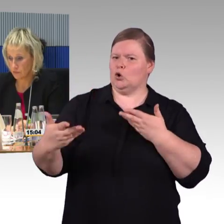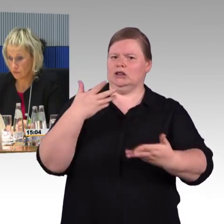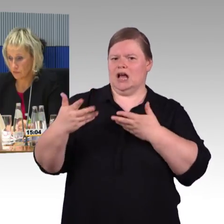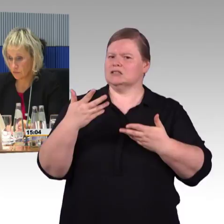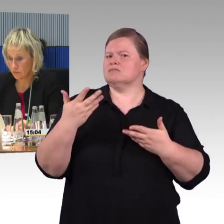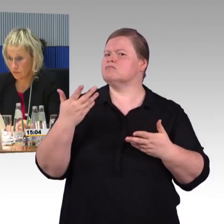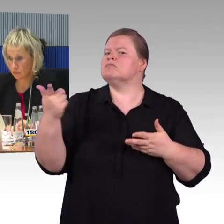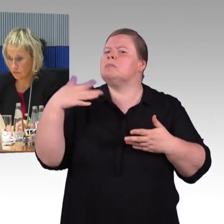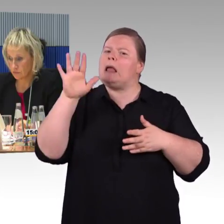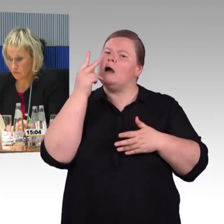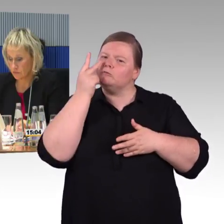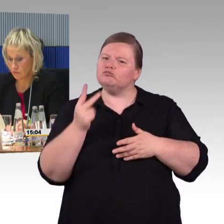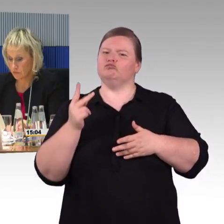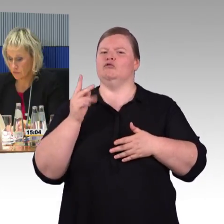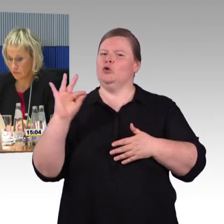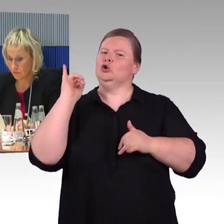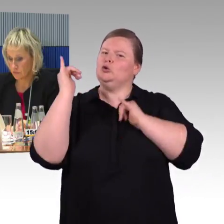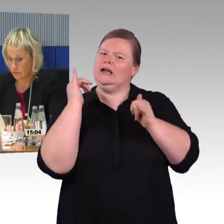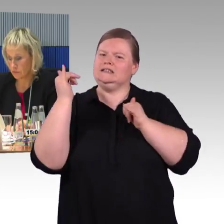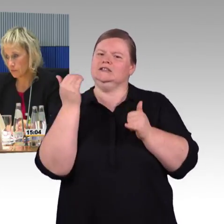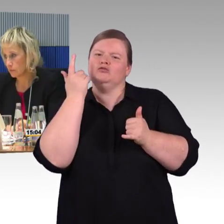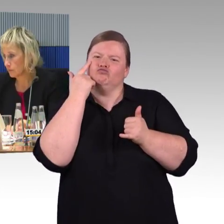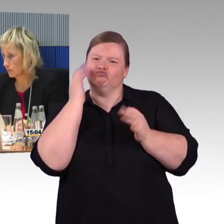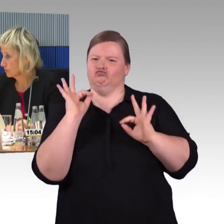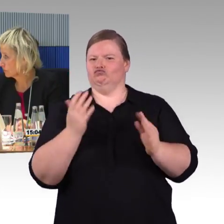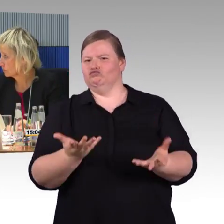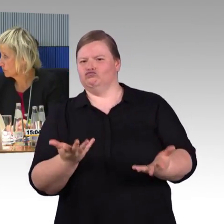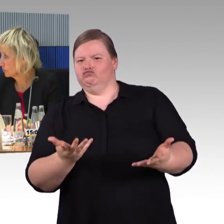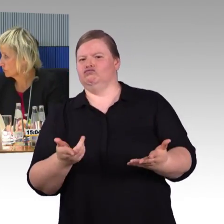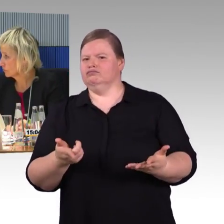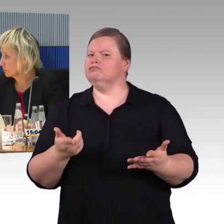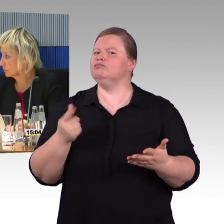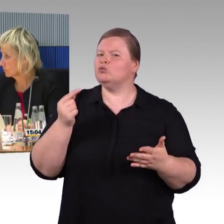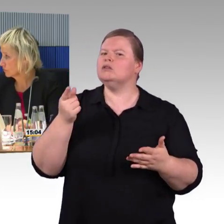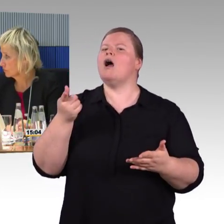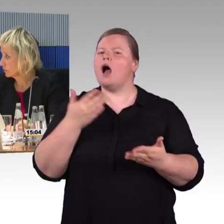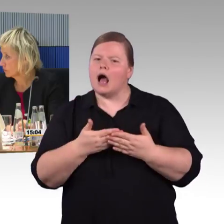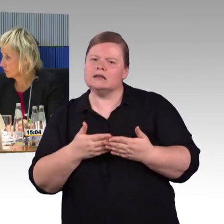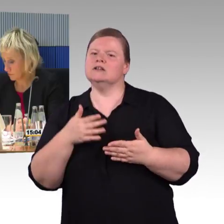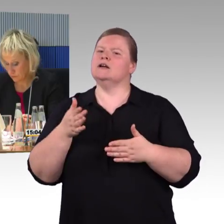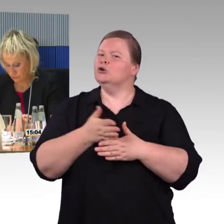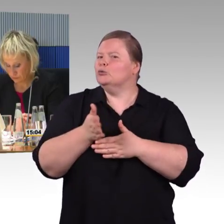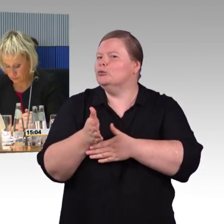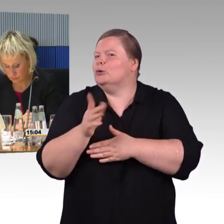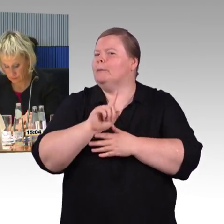und auch Zeit, was wir schnell machen können, sind barrierefreie Websites.